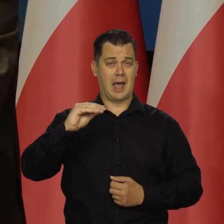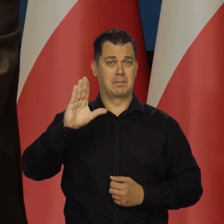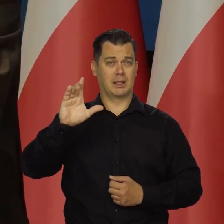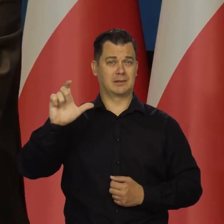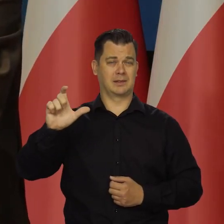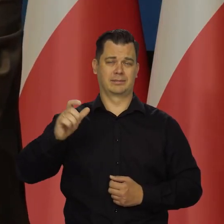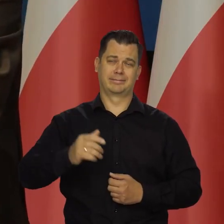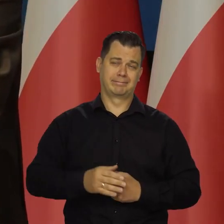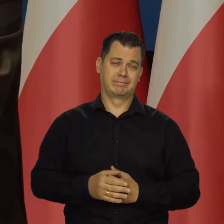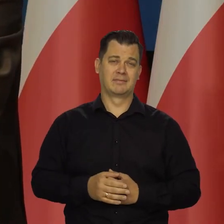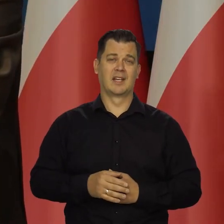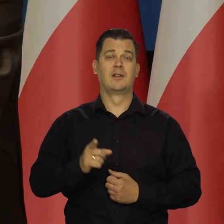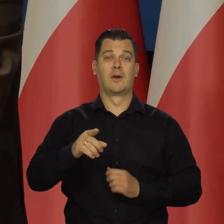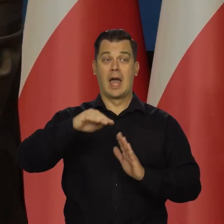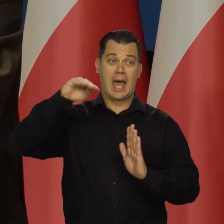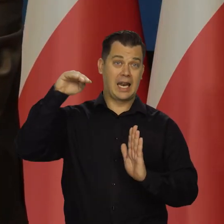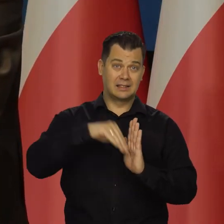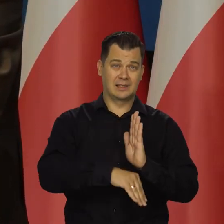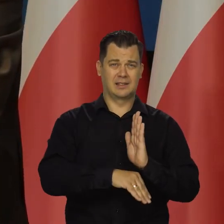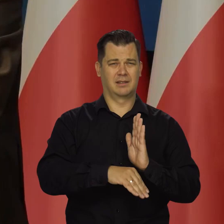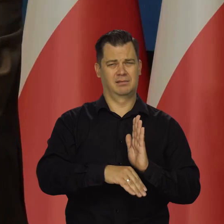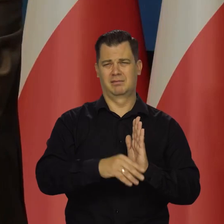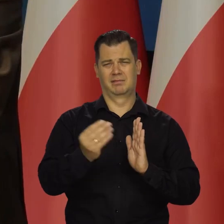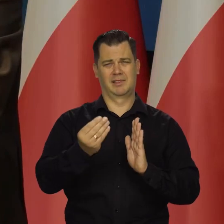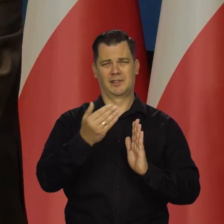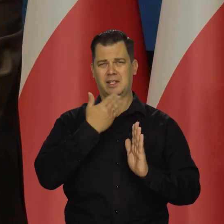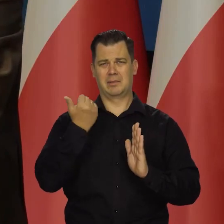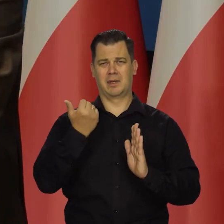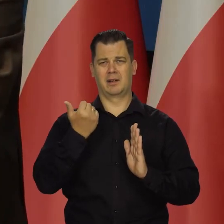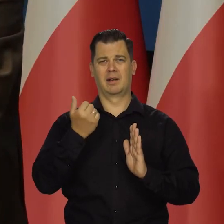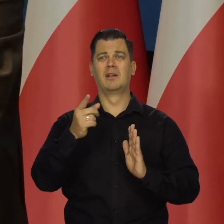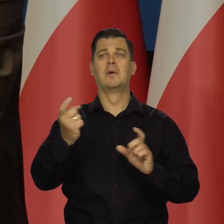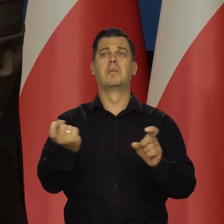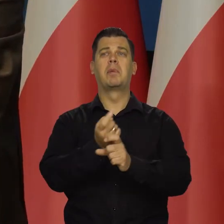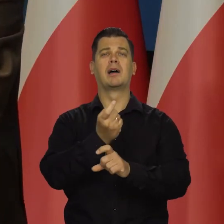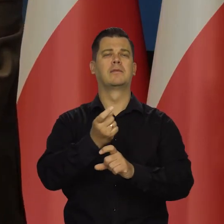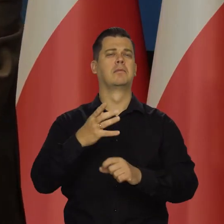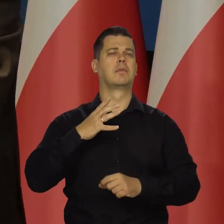ale na razie do recesji jest daleko. Przy czym kraje bogate mogą wejść na krótko w recesję